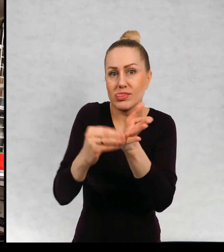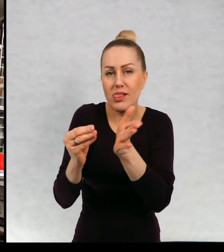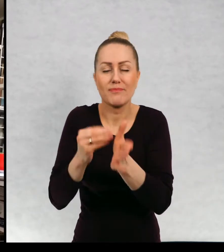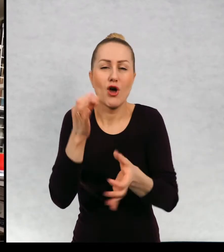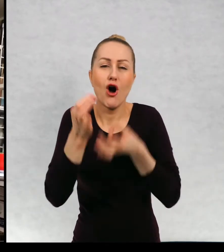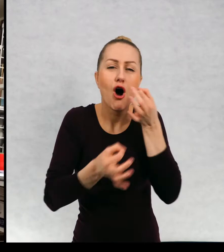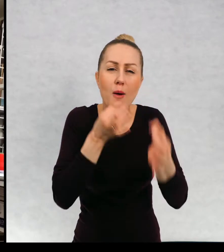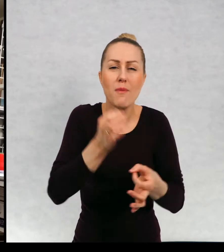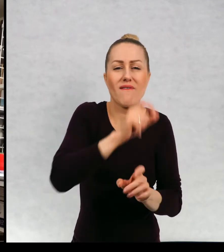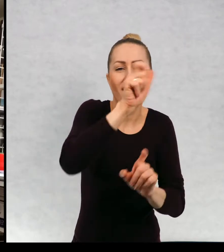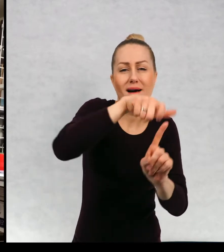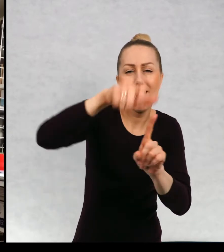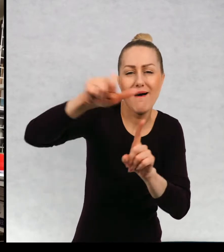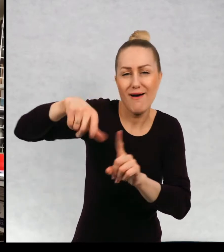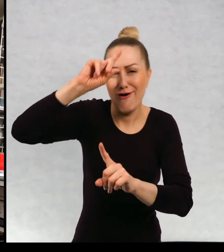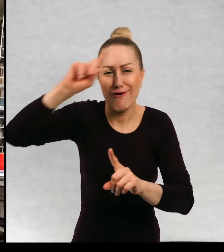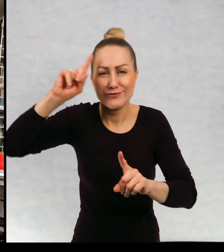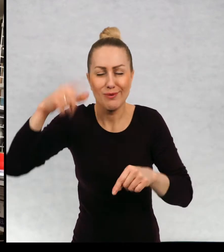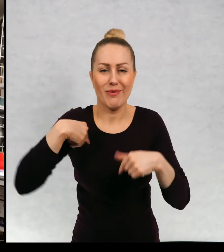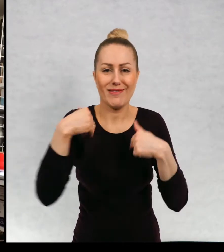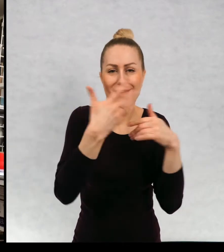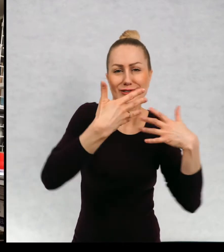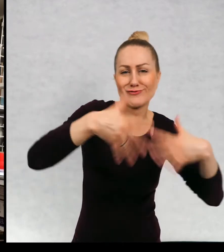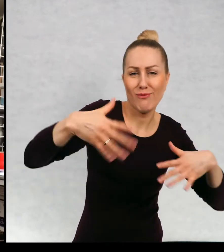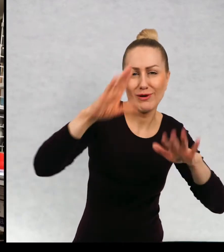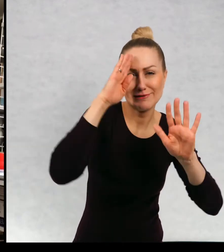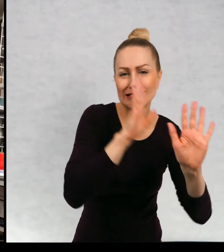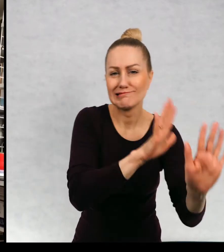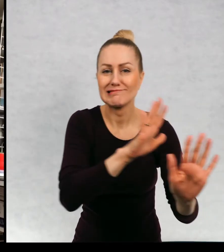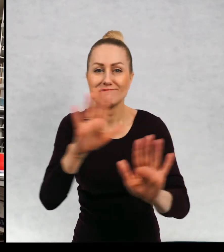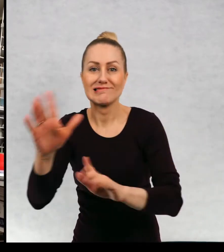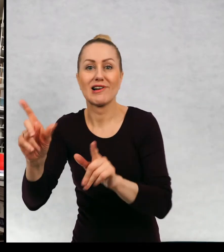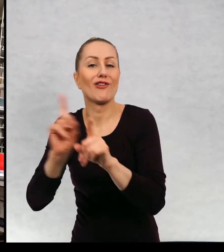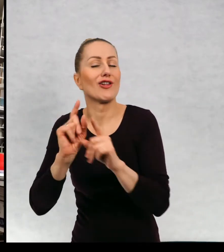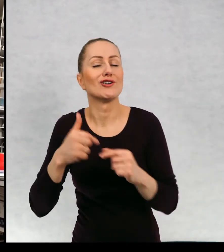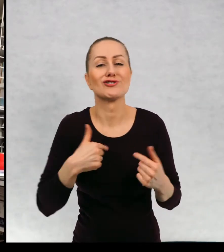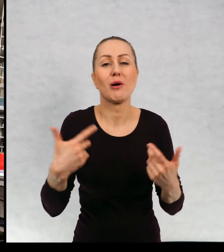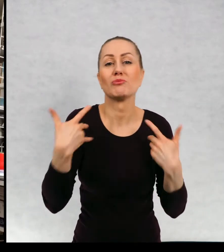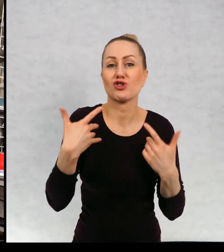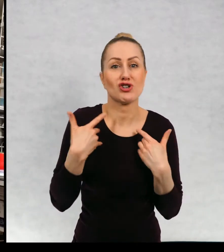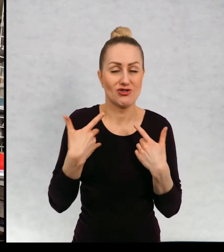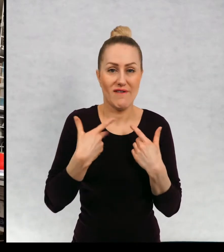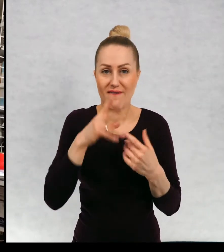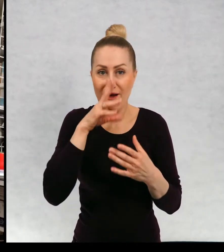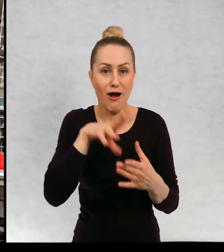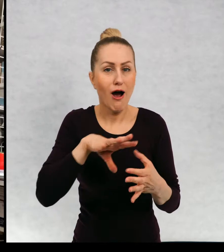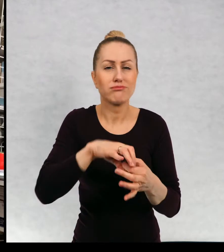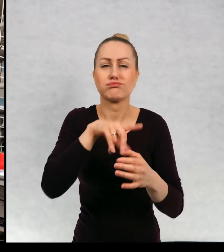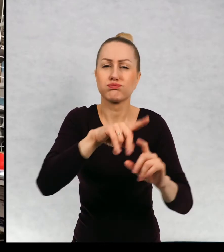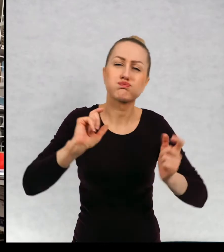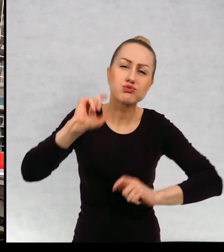im bardzo dużą swobodę i przeżywam razem z nimi bardzo mocno wszystkie ich przygody razem z nimi